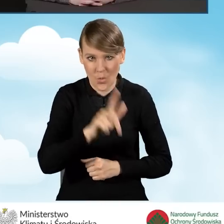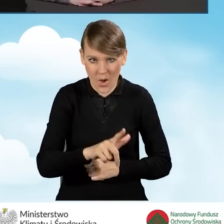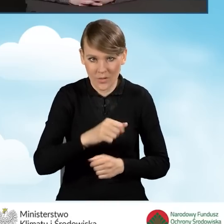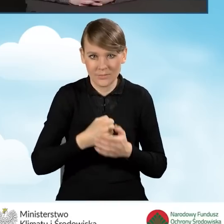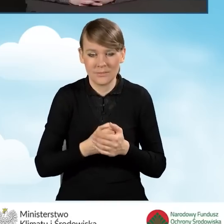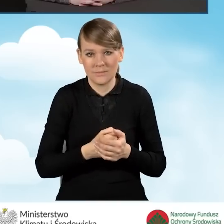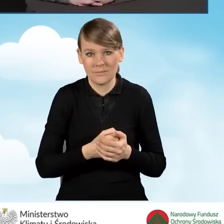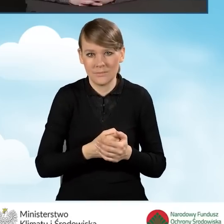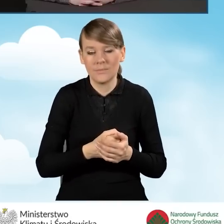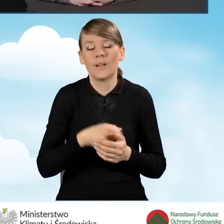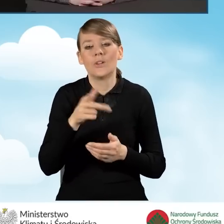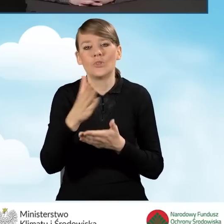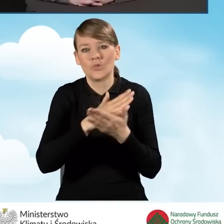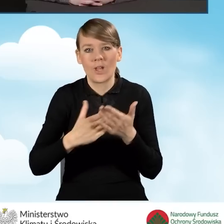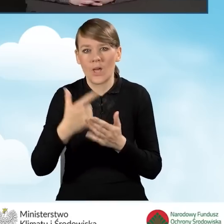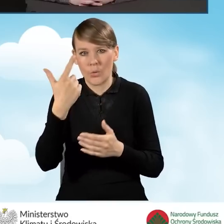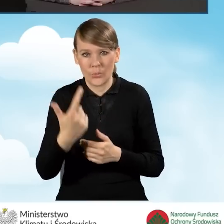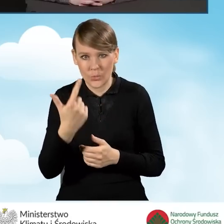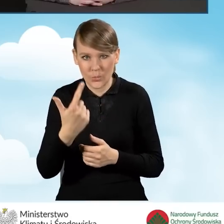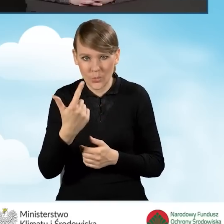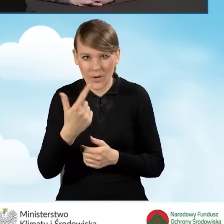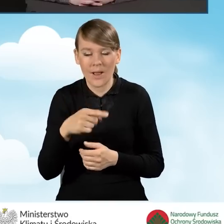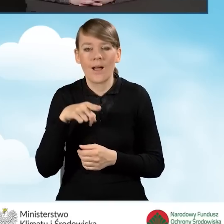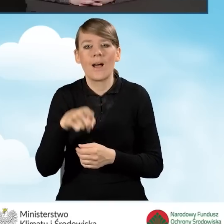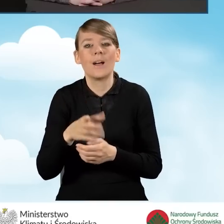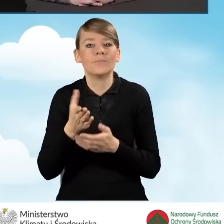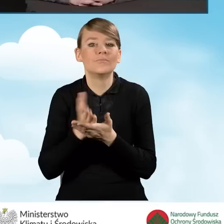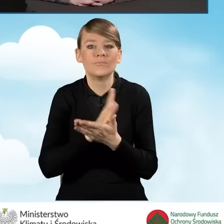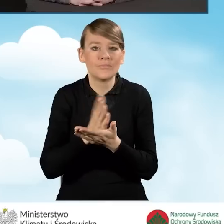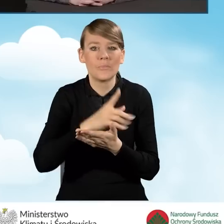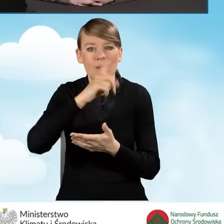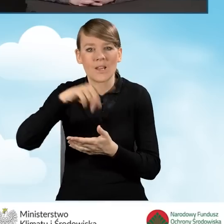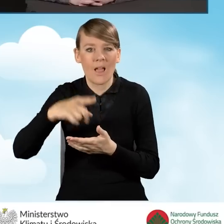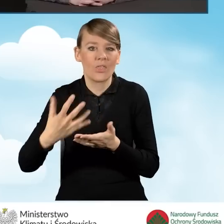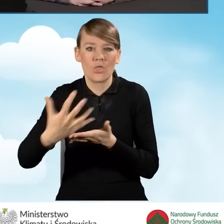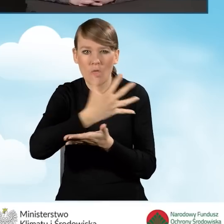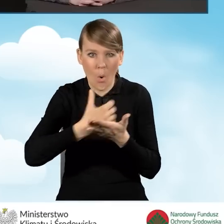W części drugiej to jest przeciętny miesięczny dochód na jednego mieszkańca,